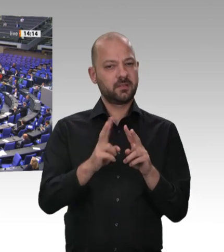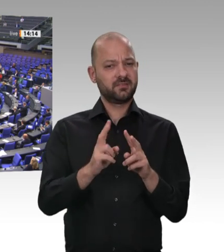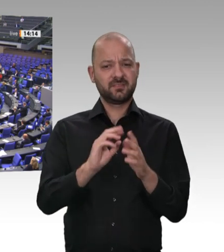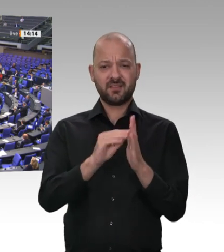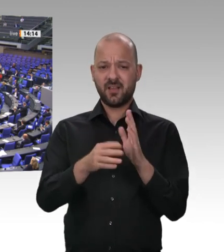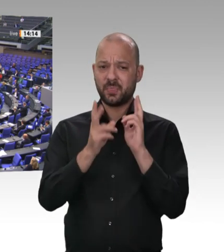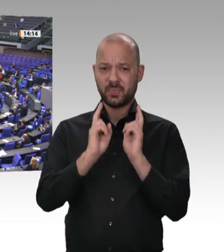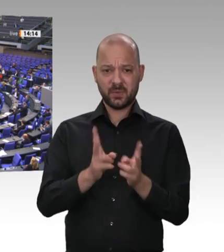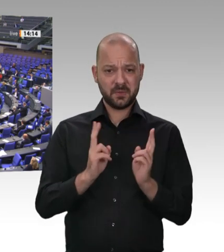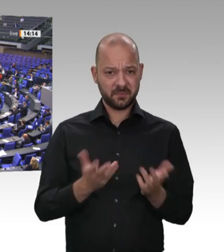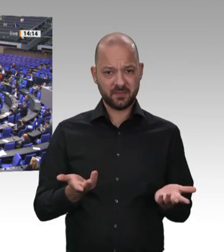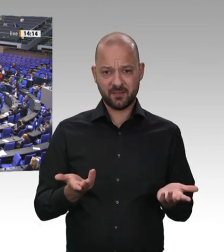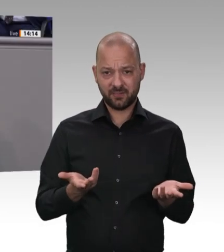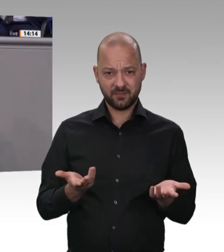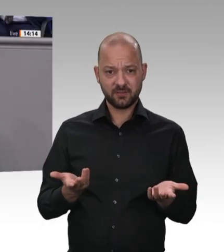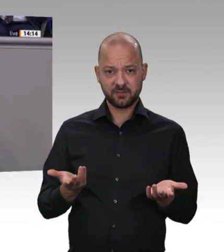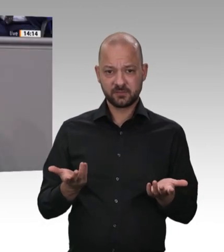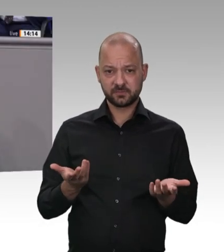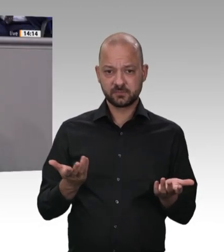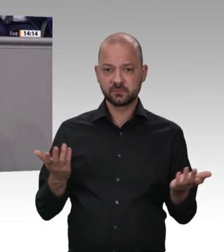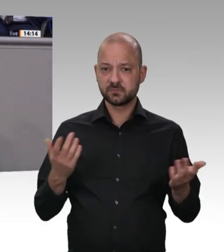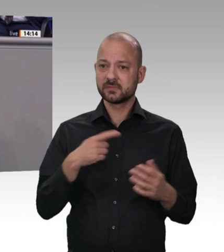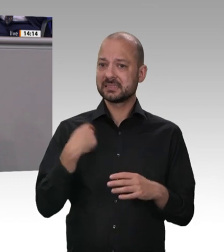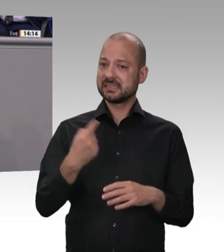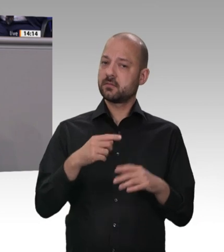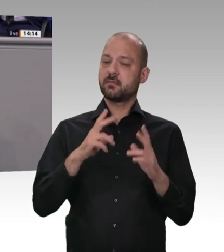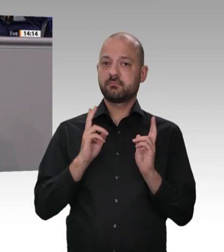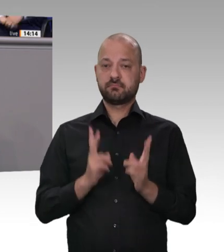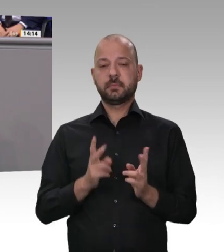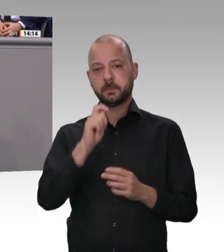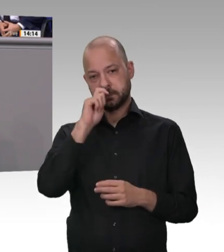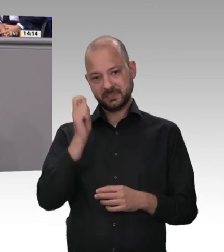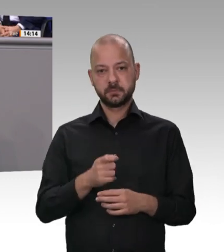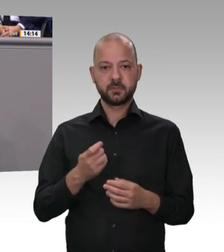haben. Zu Ihrer zweiten Frage zu den Kontrollen. Wir haben in den letzten Wochen und Monaten